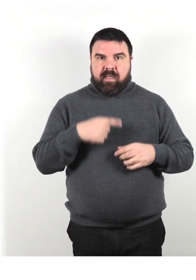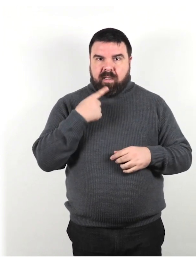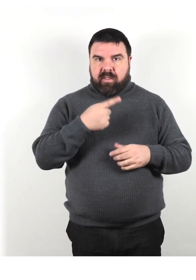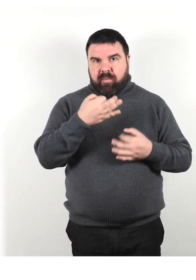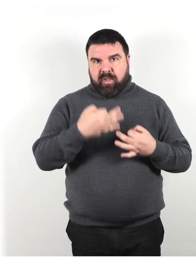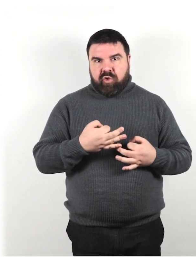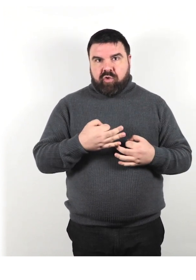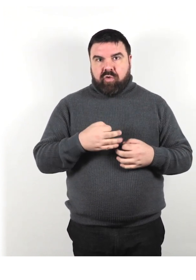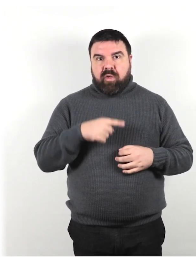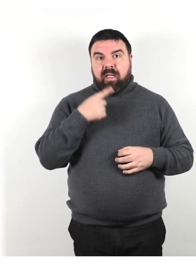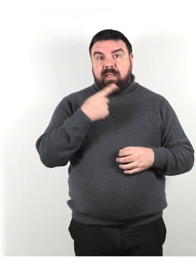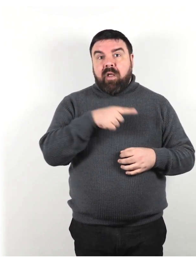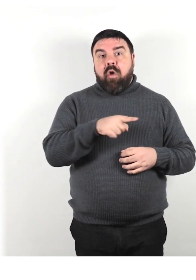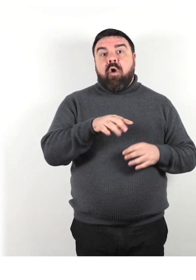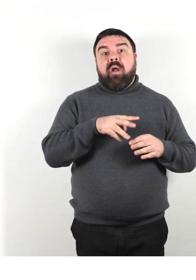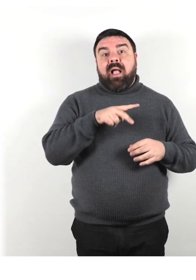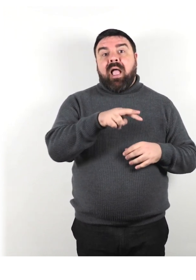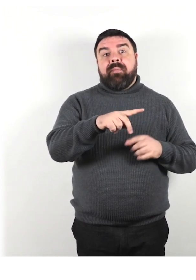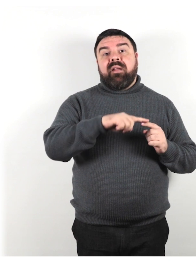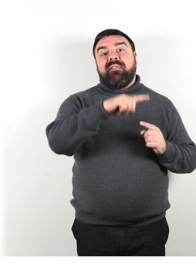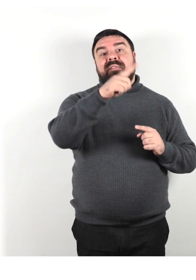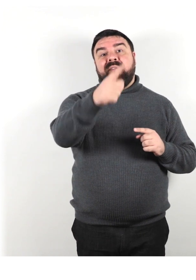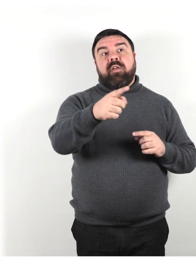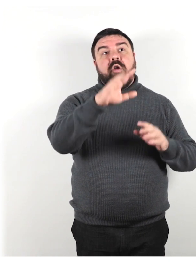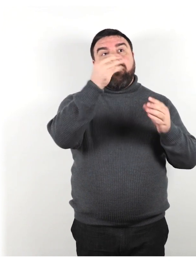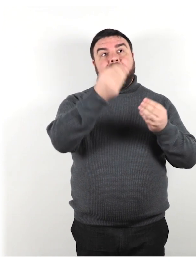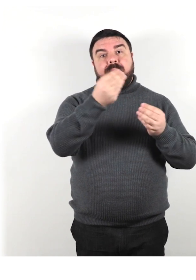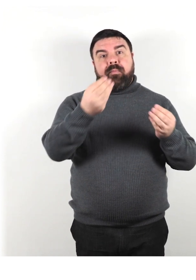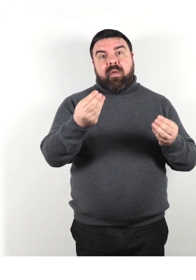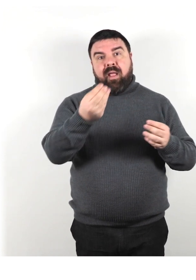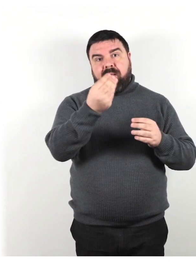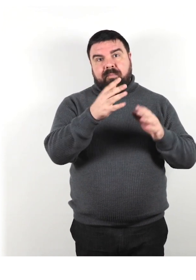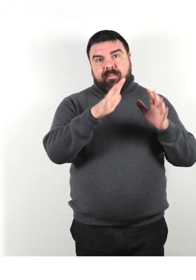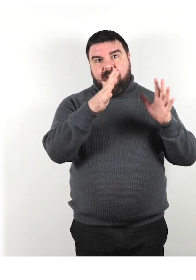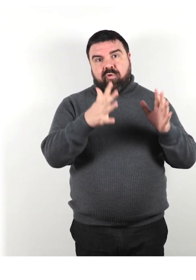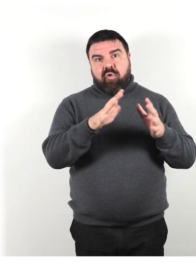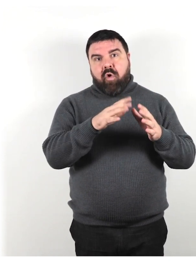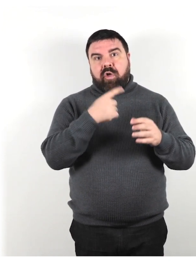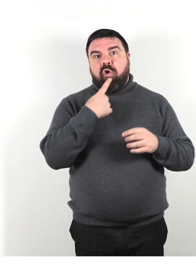Non dire loro di "camminare fino all'edificio di mattoni rossi e poi girare a sinistra".